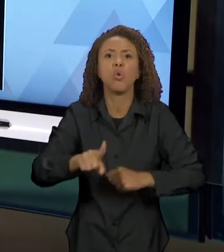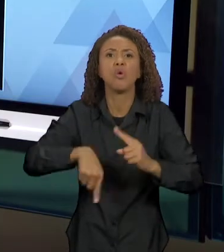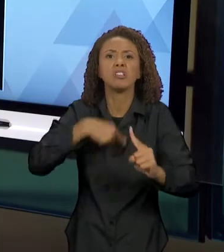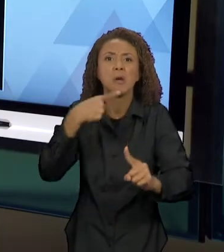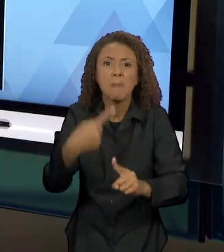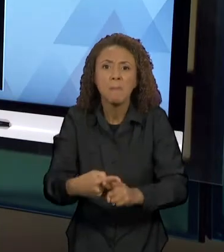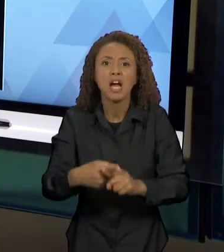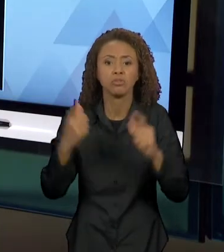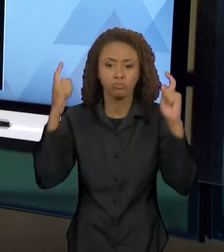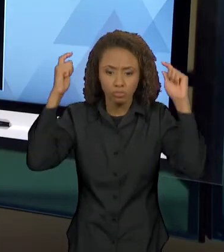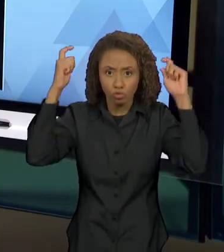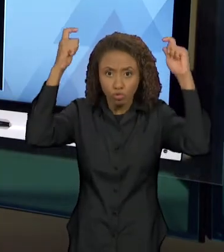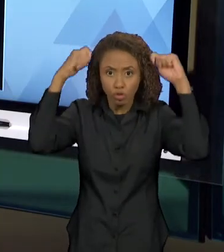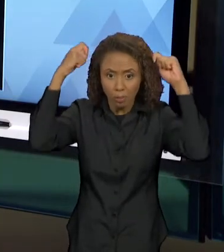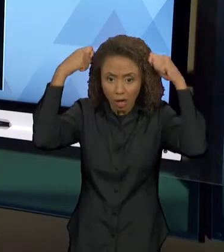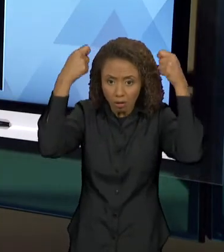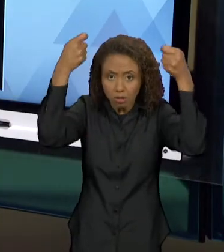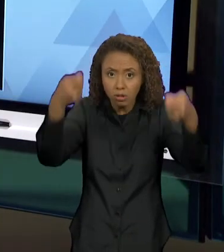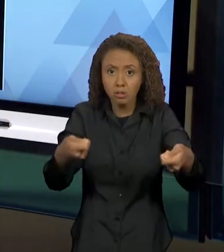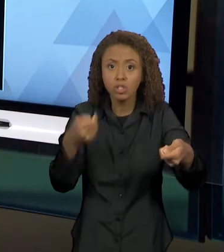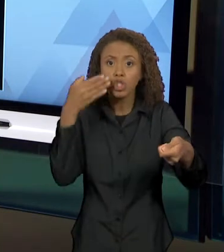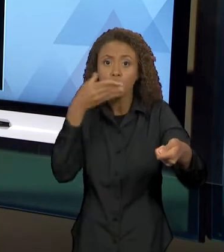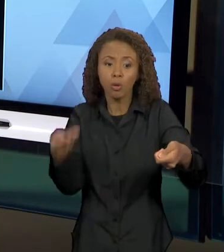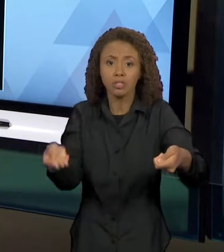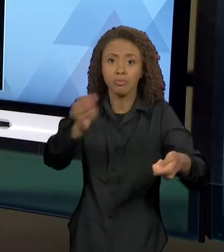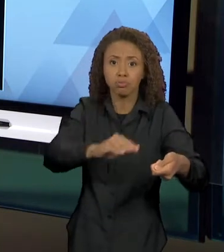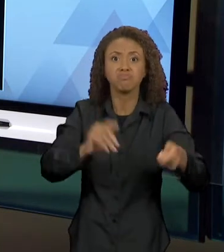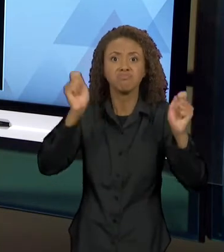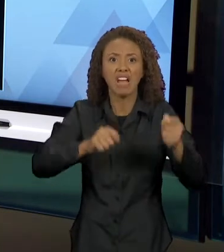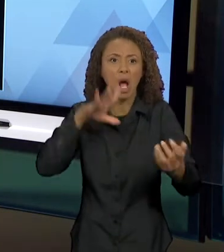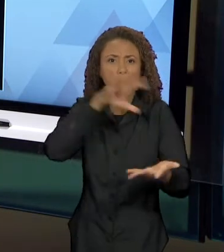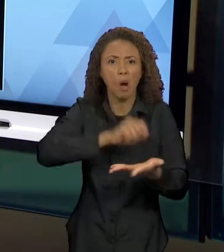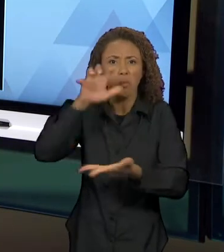AQUI A GENTE TEM A MARCA EXPLÍCITA DO DIÁLOGO